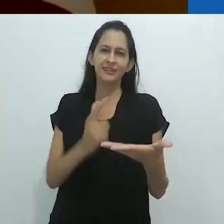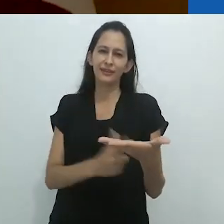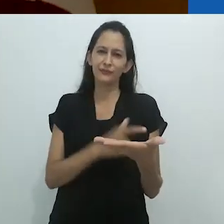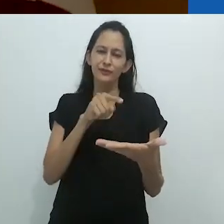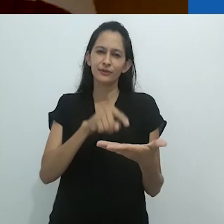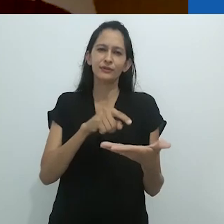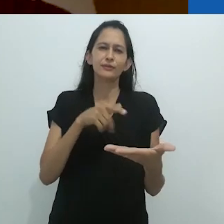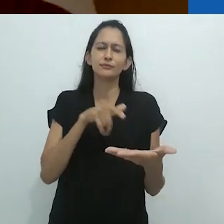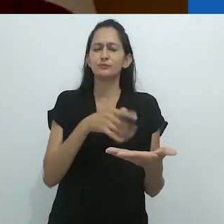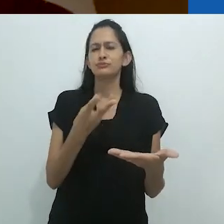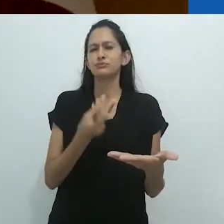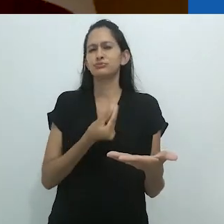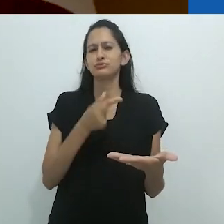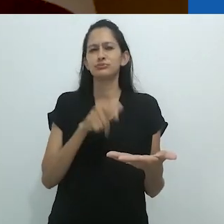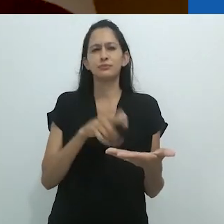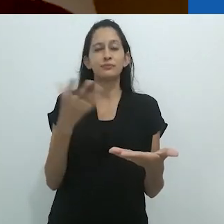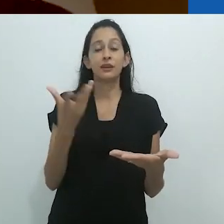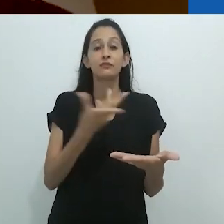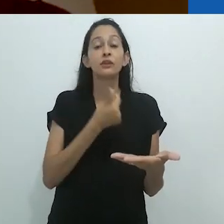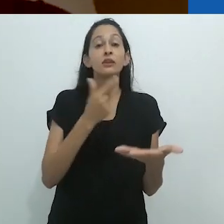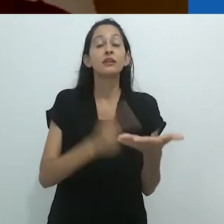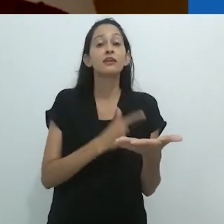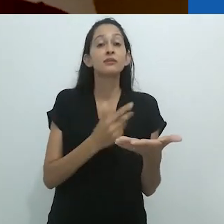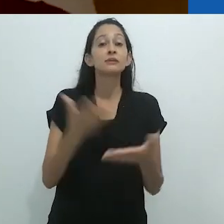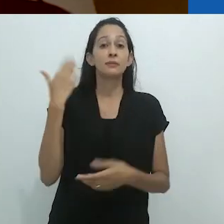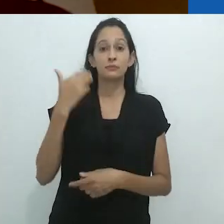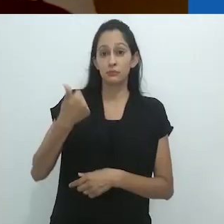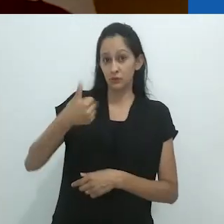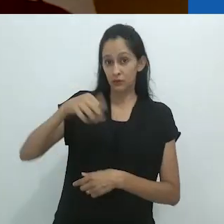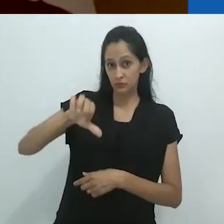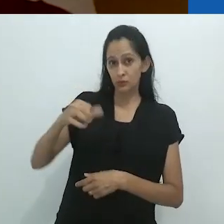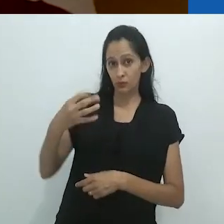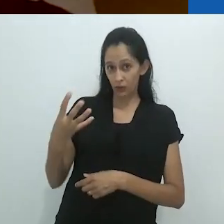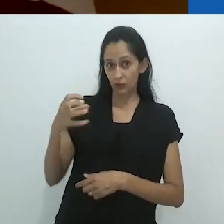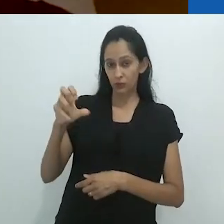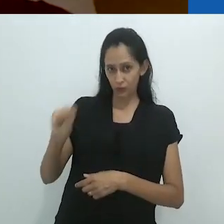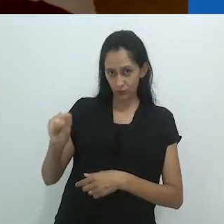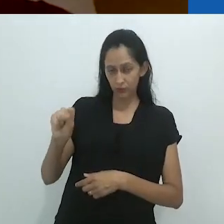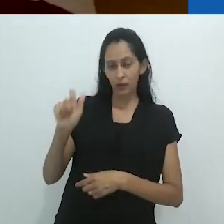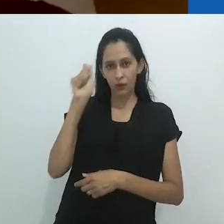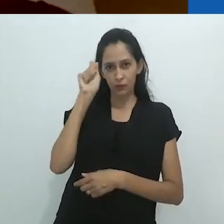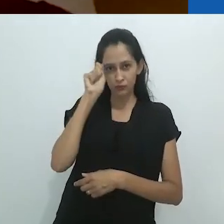com grande prazer as primeiras páginas do livro de 1948, de Blaise Cendrars,